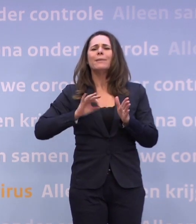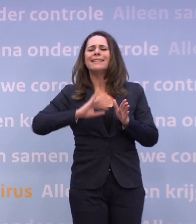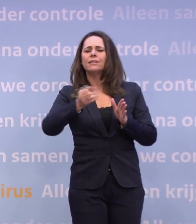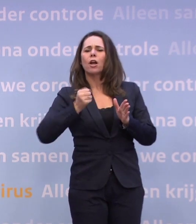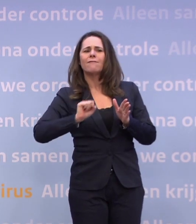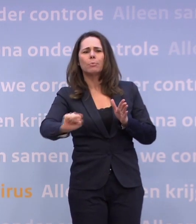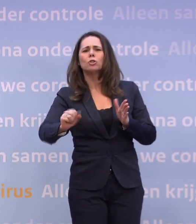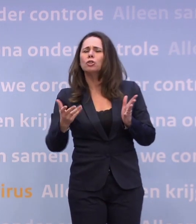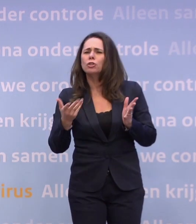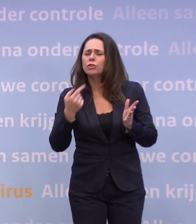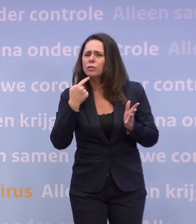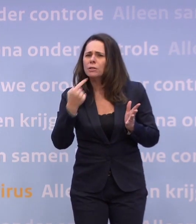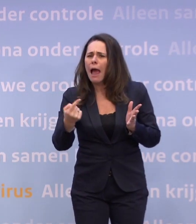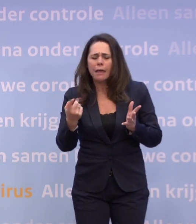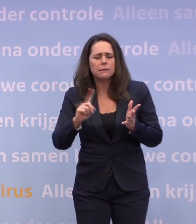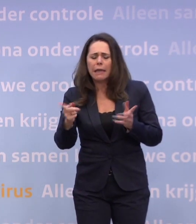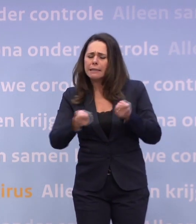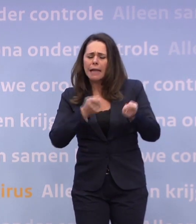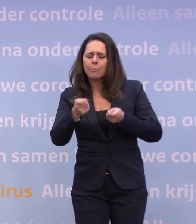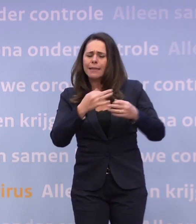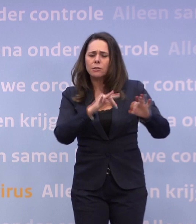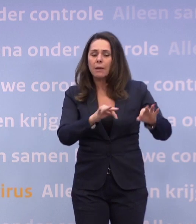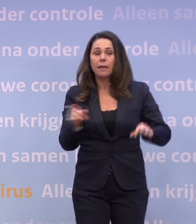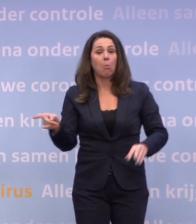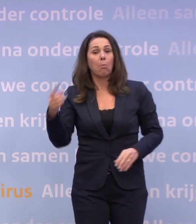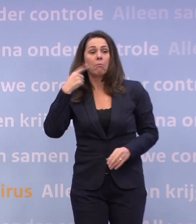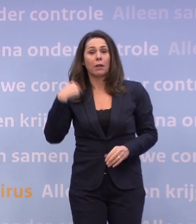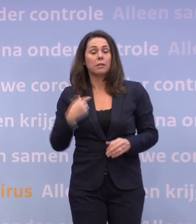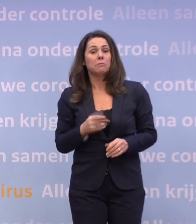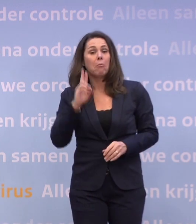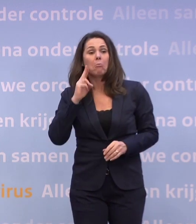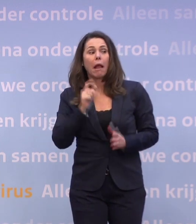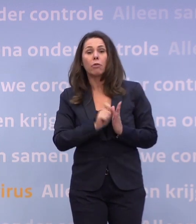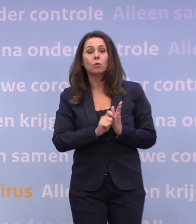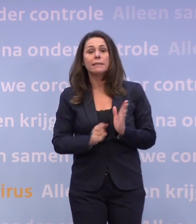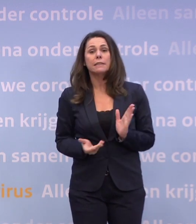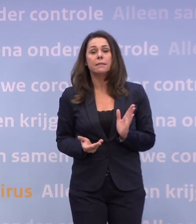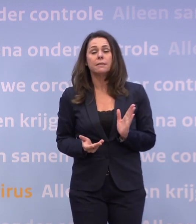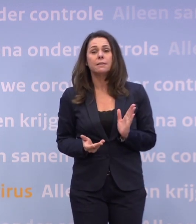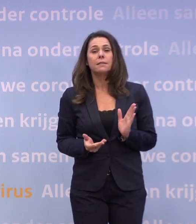Maar wat is daar dan gebeurd? -Weet ik niet, ik ken de notitie niet. Maar wat ik wel weet, is dat ook het OMT-advies dat u gaat zien...